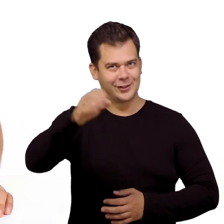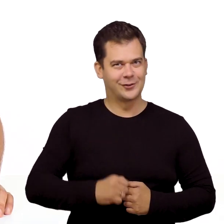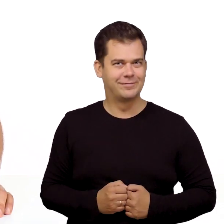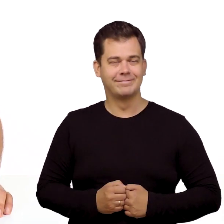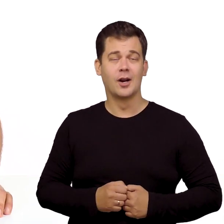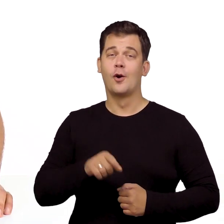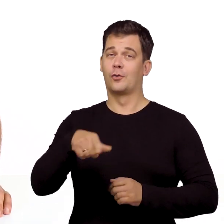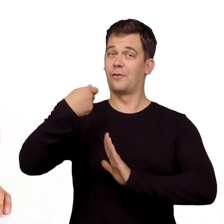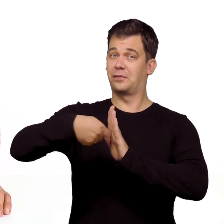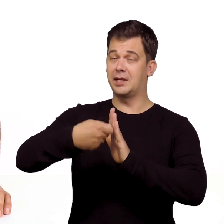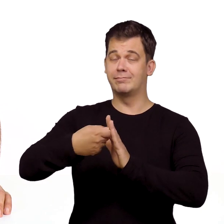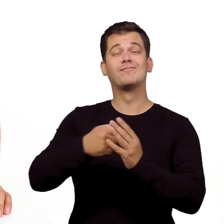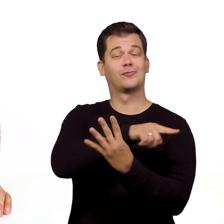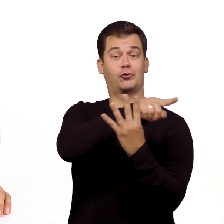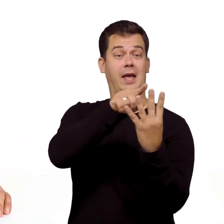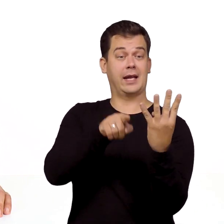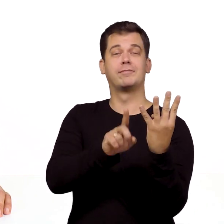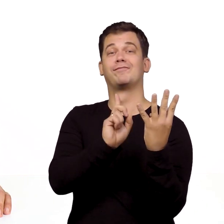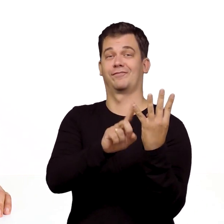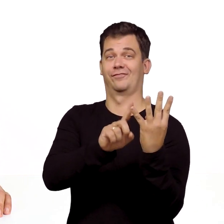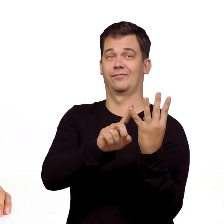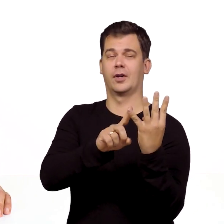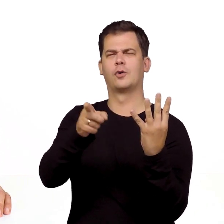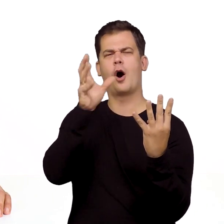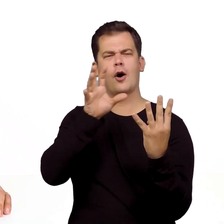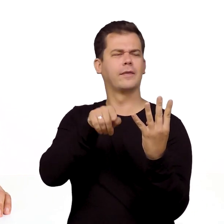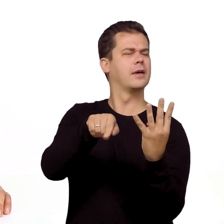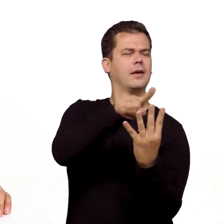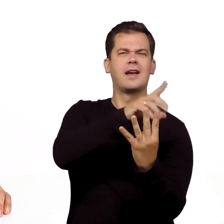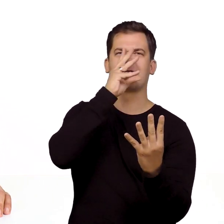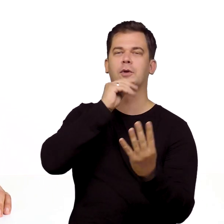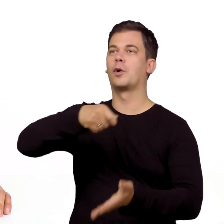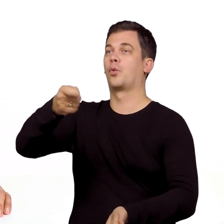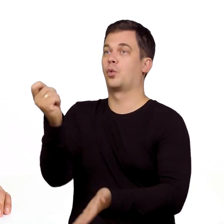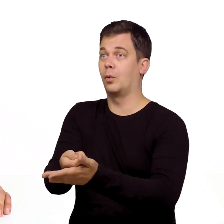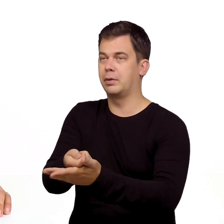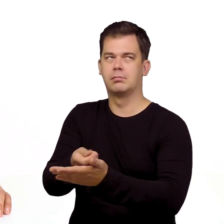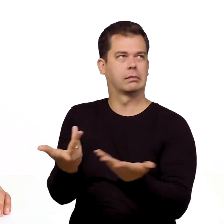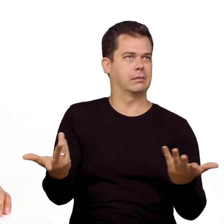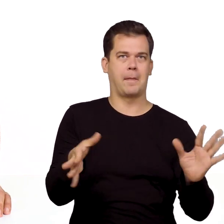Cześć. Ten film to jeden z czterech odcinków w których zobaczycie jak uruchomić dopiero co zakupione usługi stacjonarne,